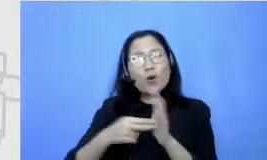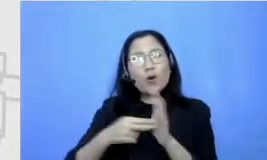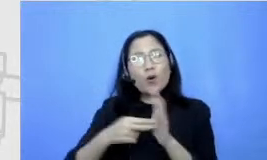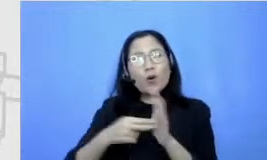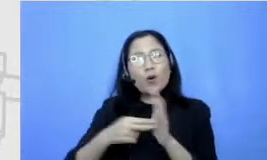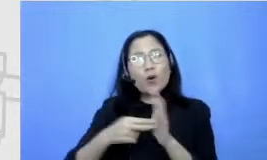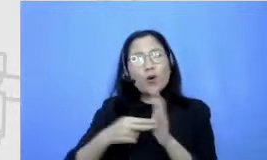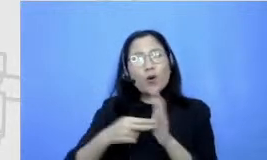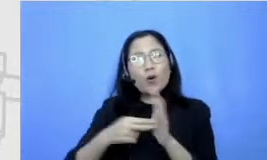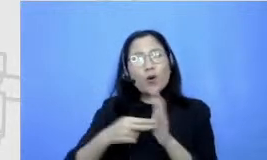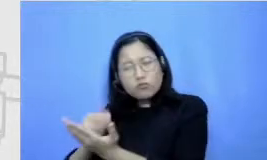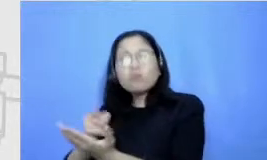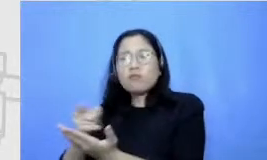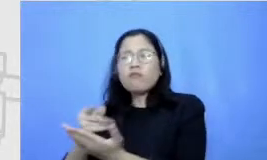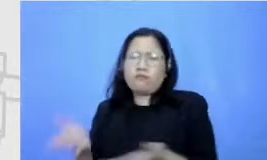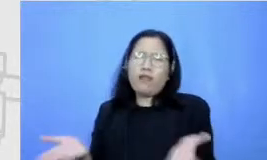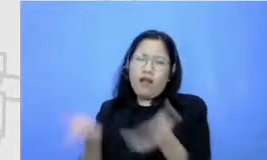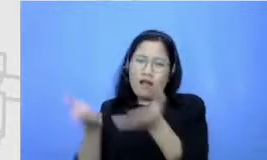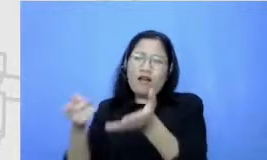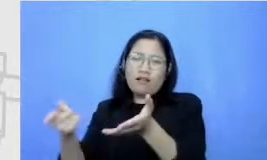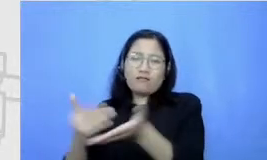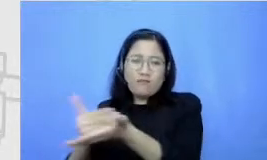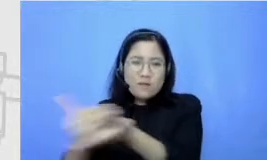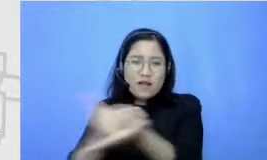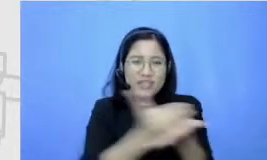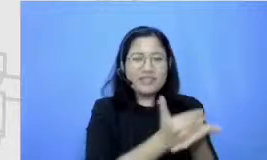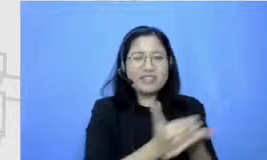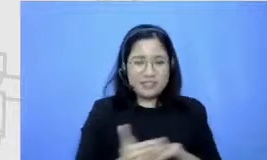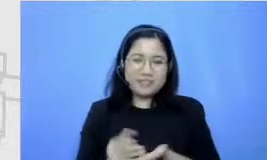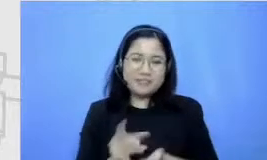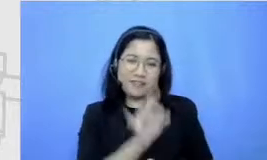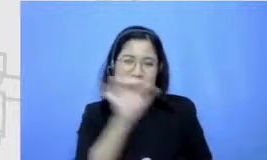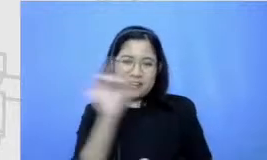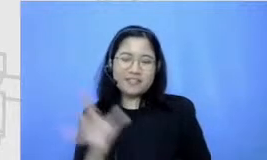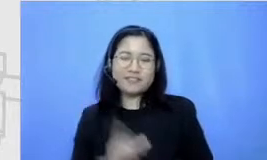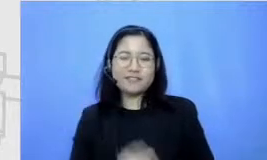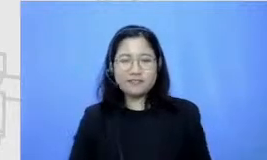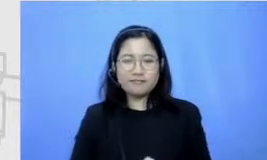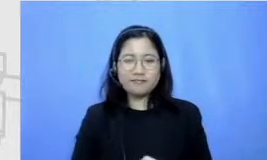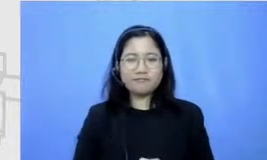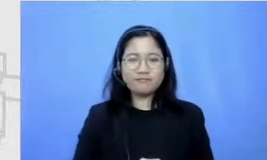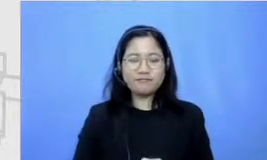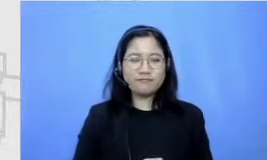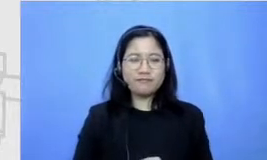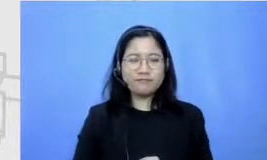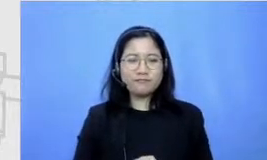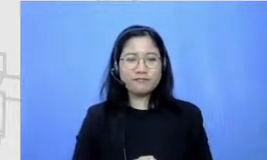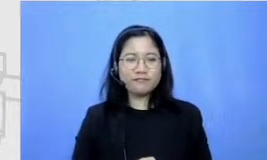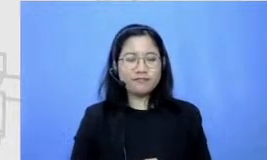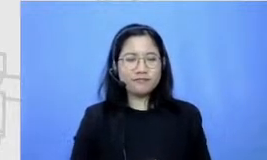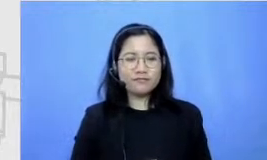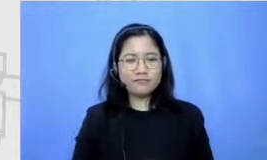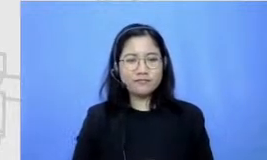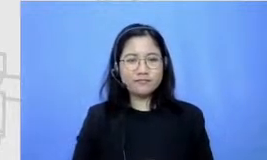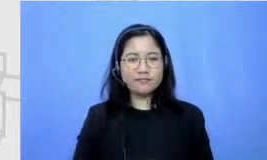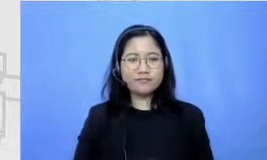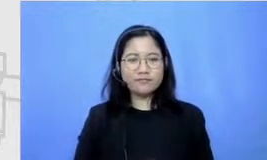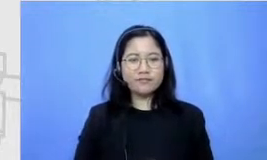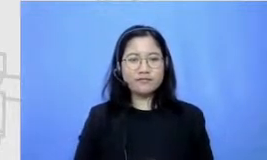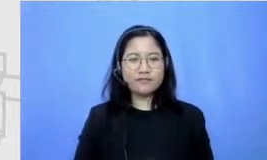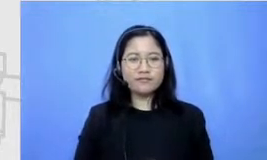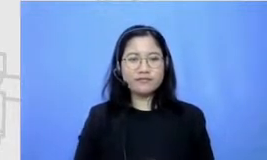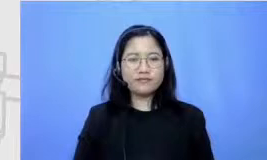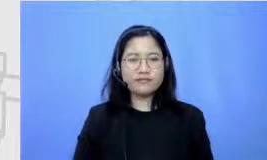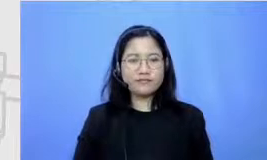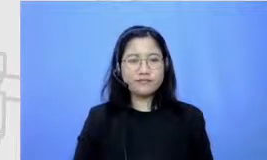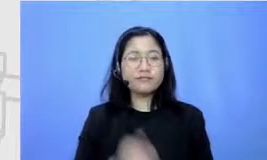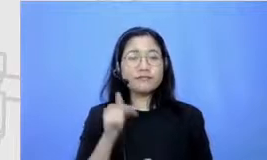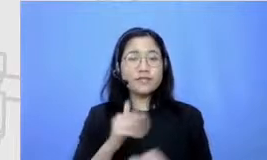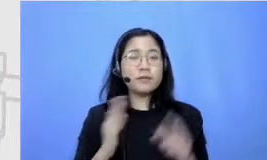dengan suatu menang lain gitu ya Ah oke nah sekarang kita kembali lagi ke the new normal